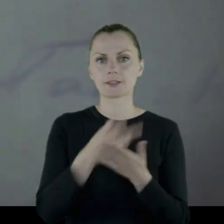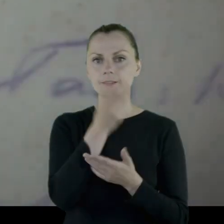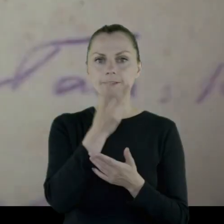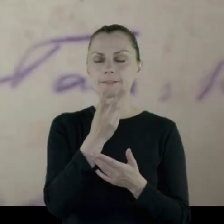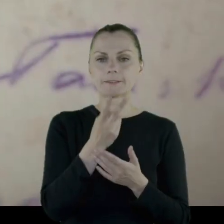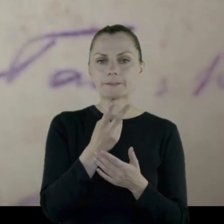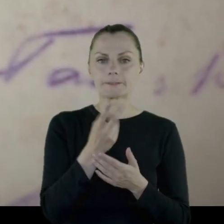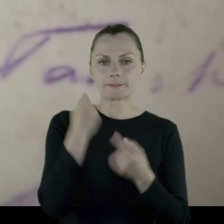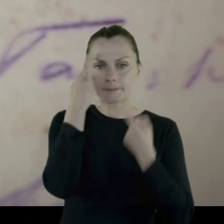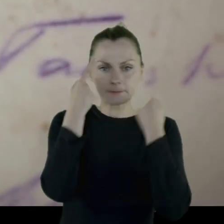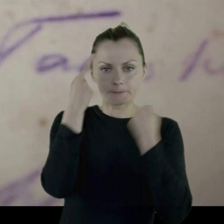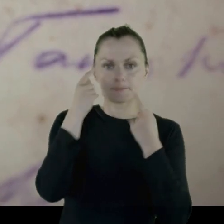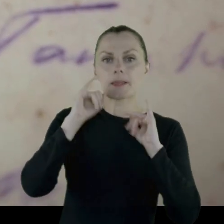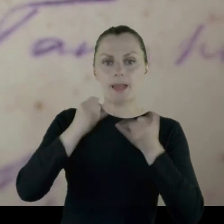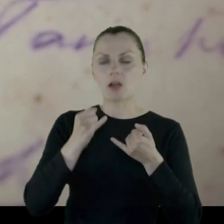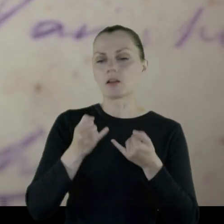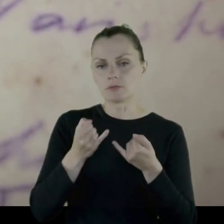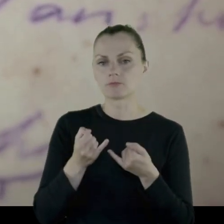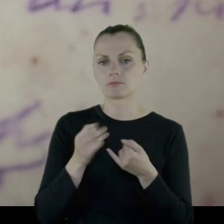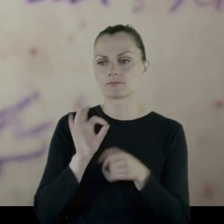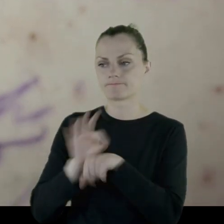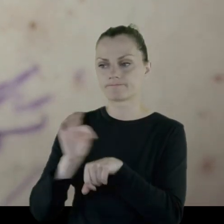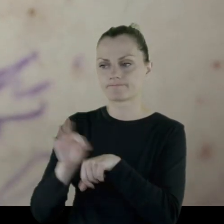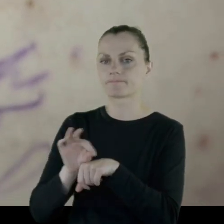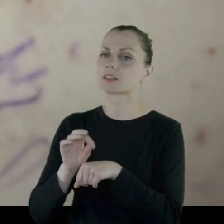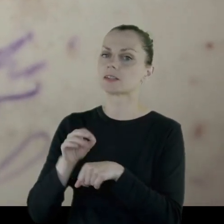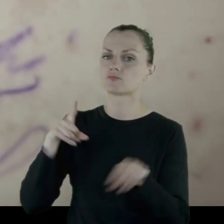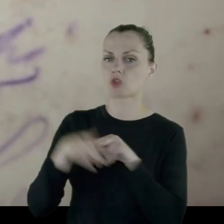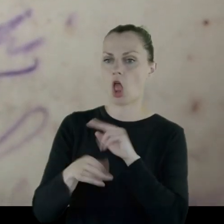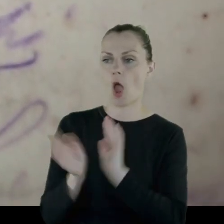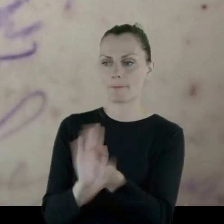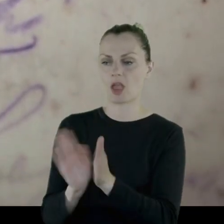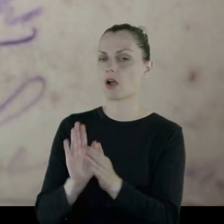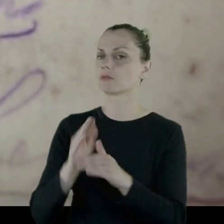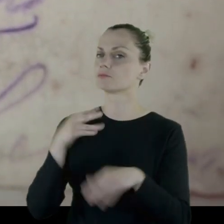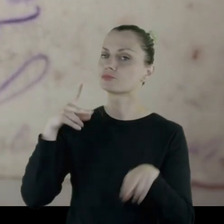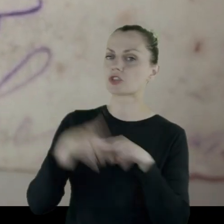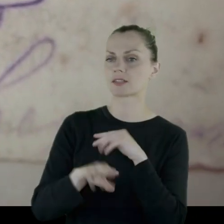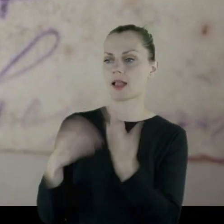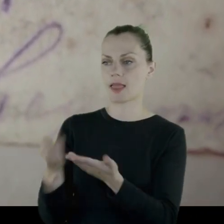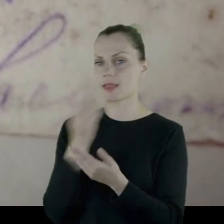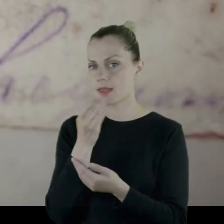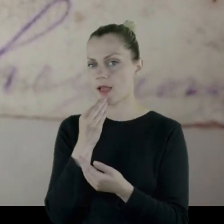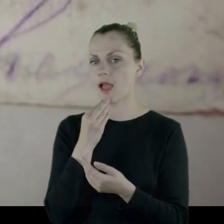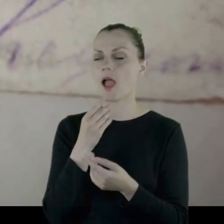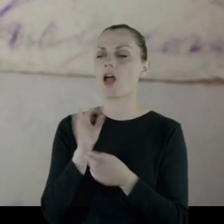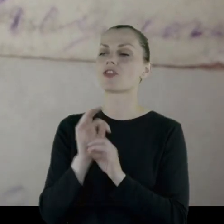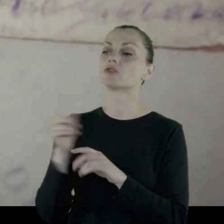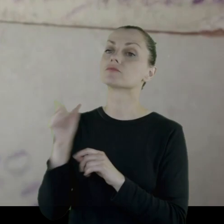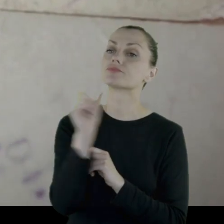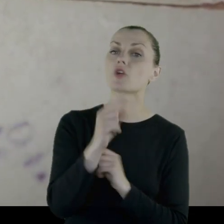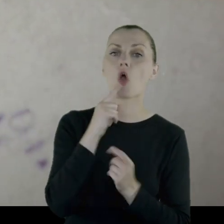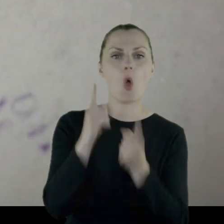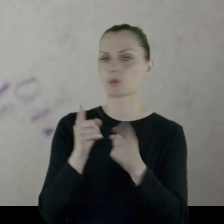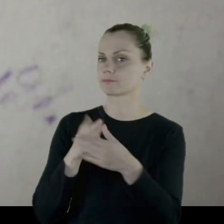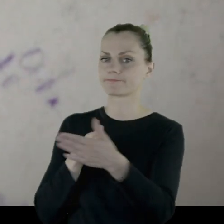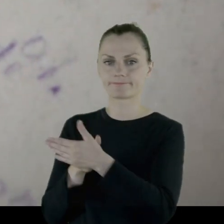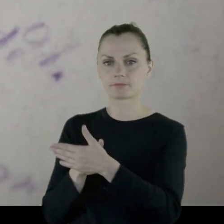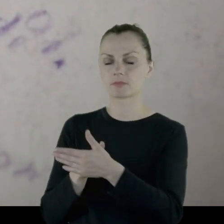więc oni zaprzestali opieki nad nimi. Przestali ich karmić, ograniczyli dostęp do ogrodu,